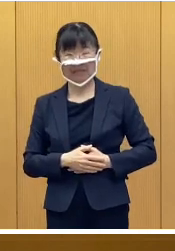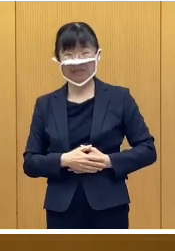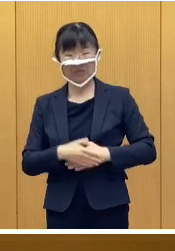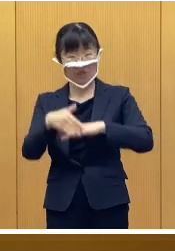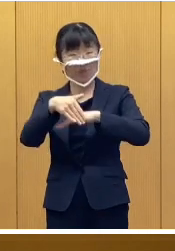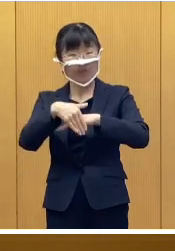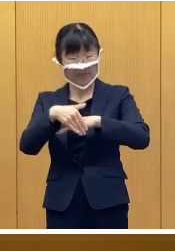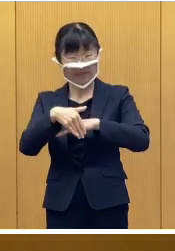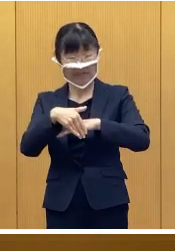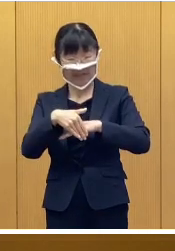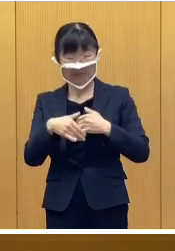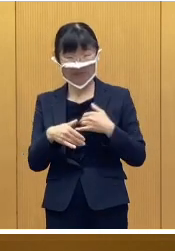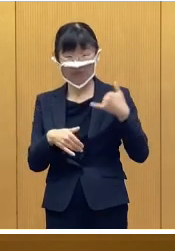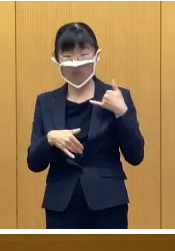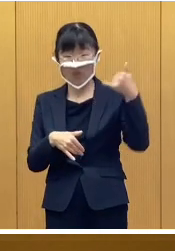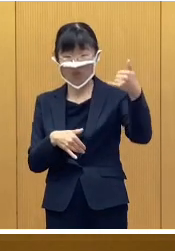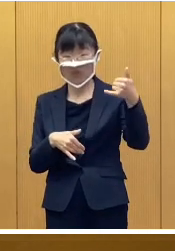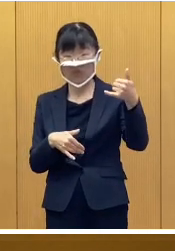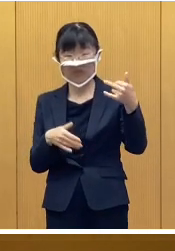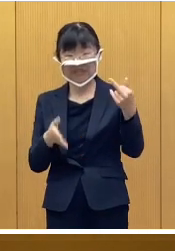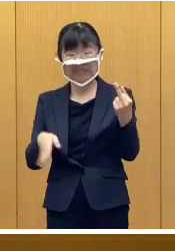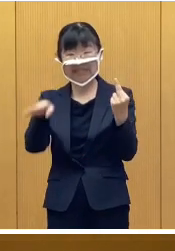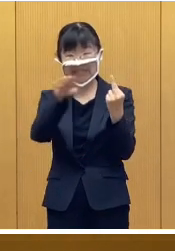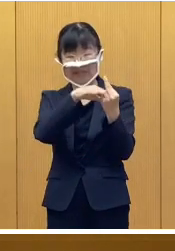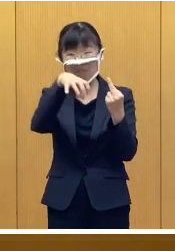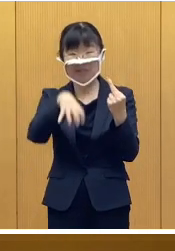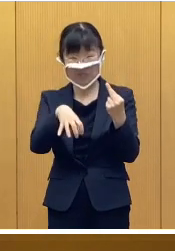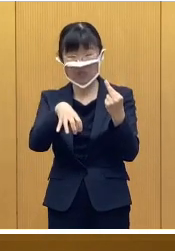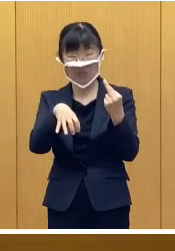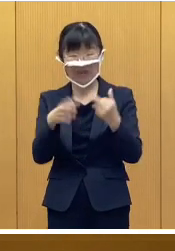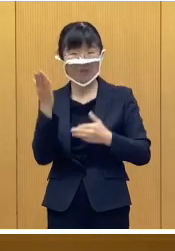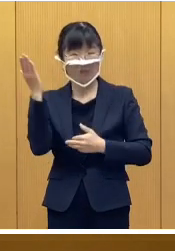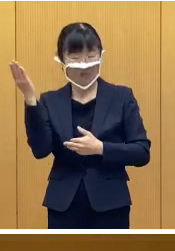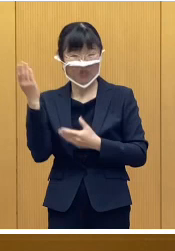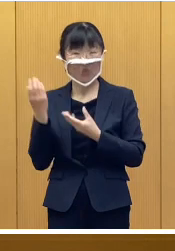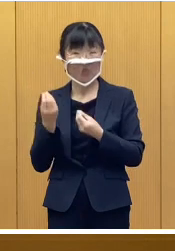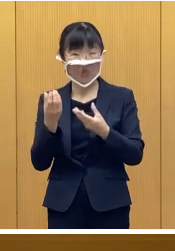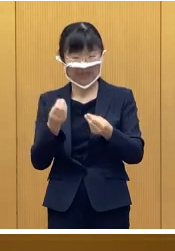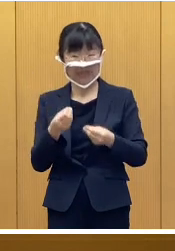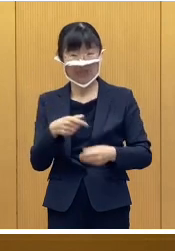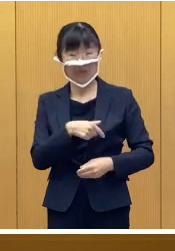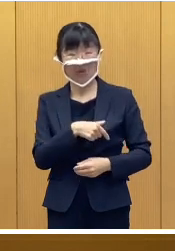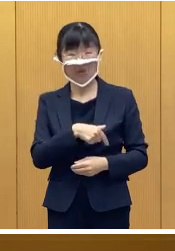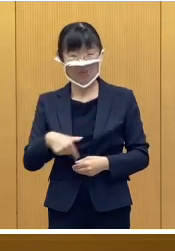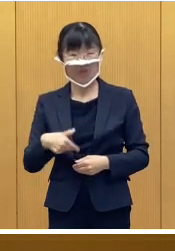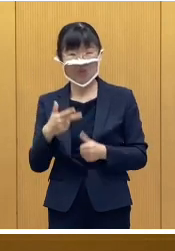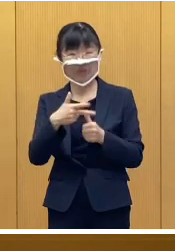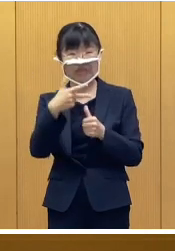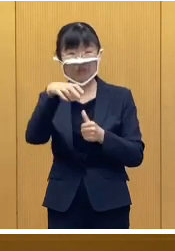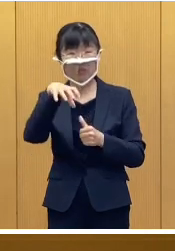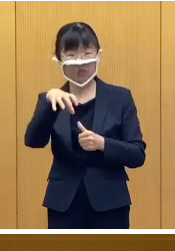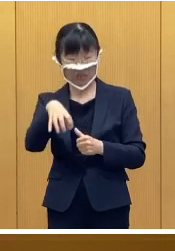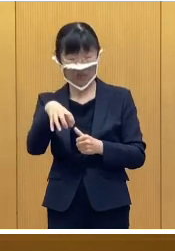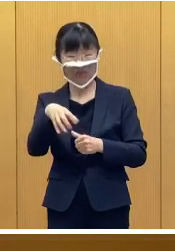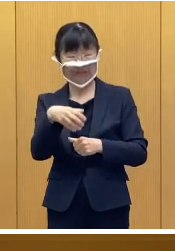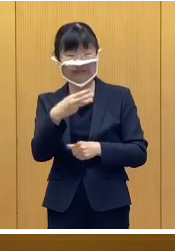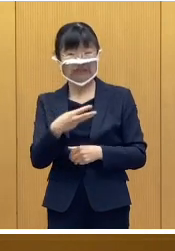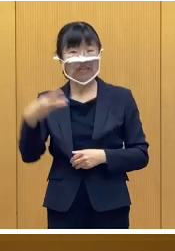受付窓口及びコールセンターは ご覧のとおりであります 帯広市役所3階大会議室に